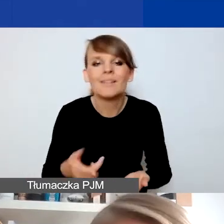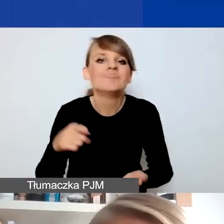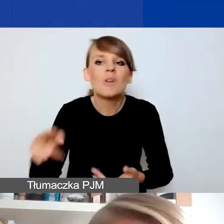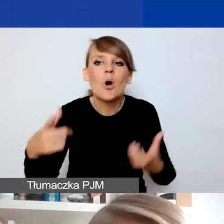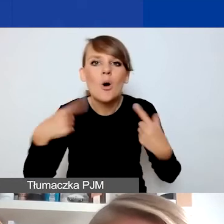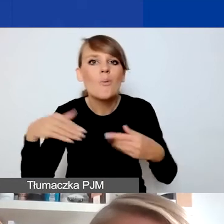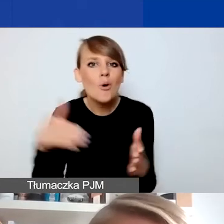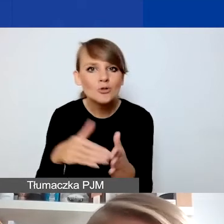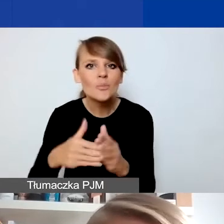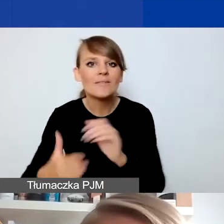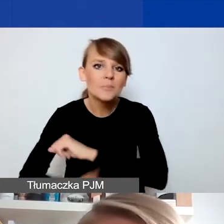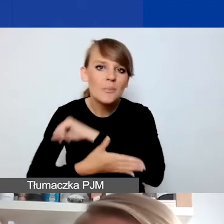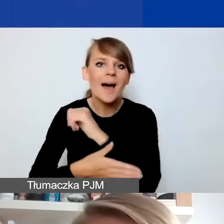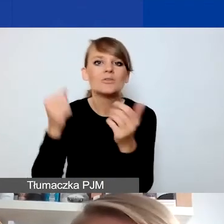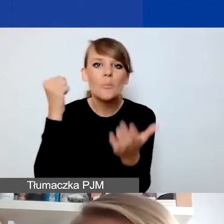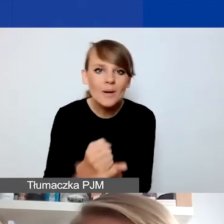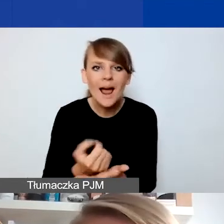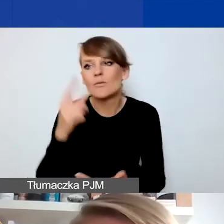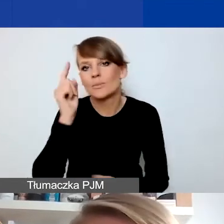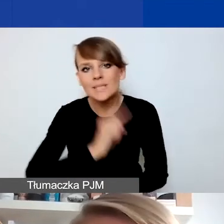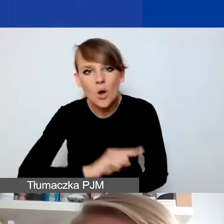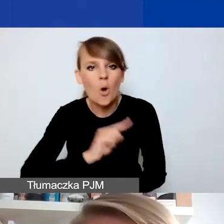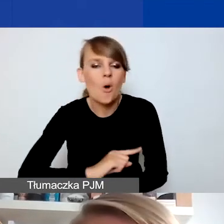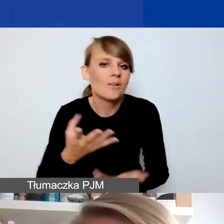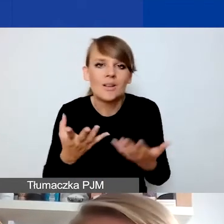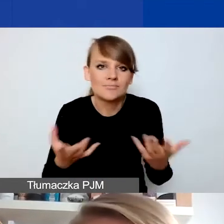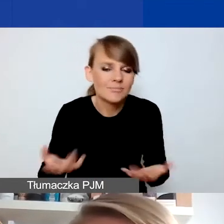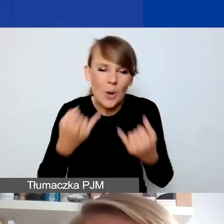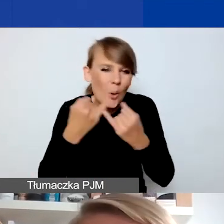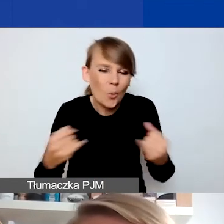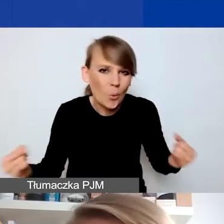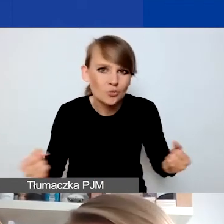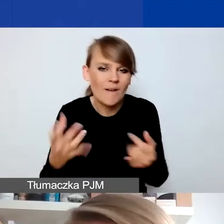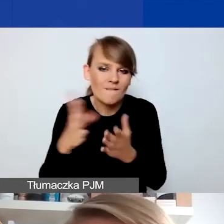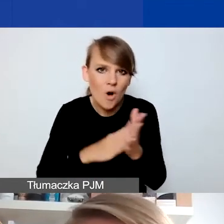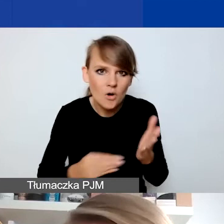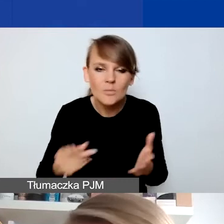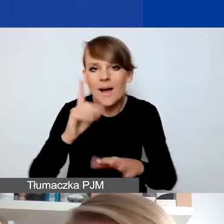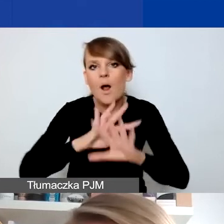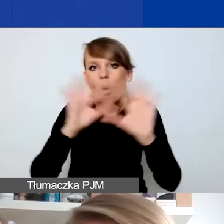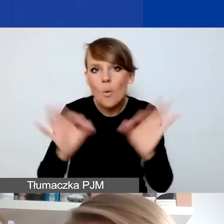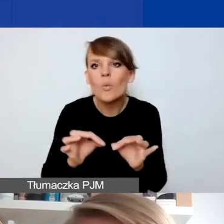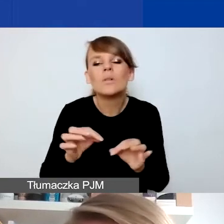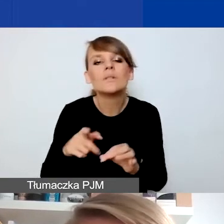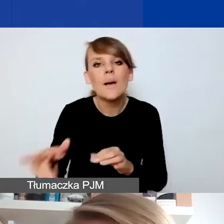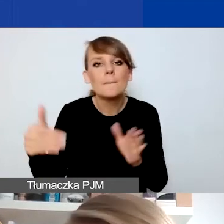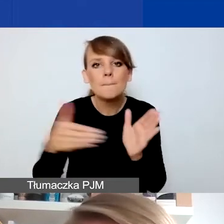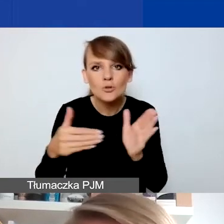prawnego, psychologicznego - mogą być to różne formy, ale generalnie potrzebny jest jakiś rodzaj pomocy